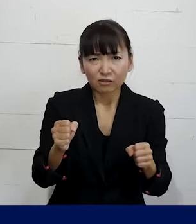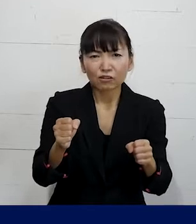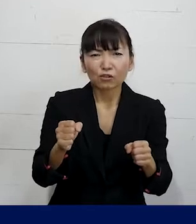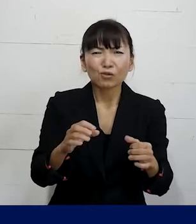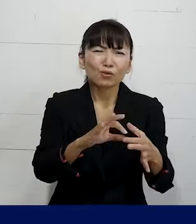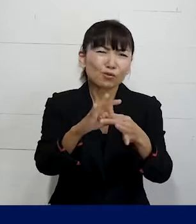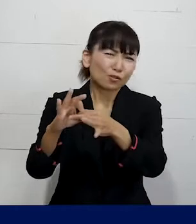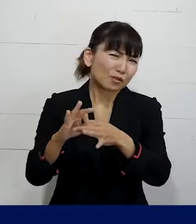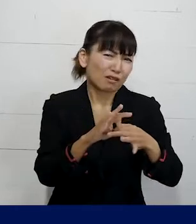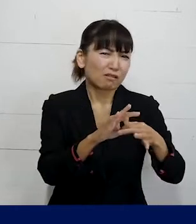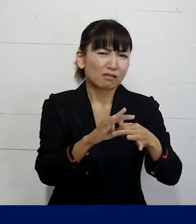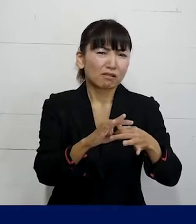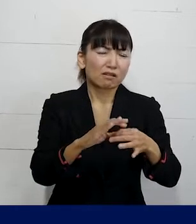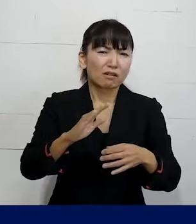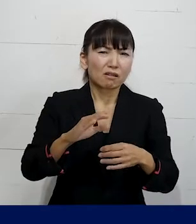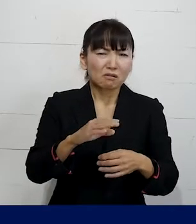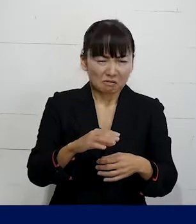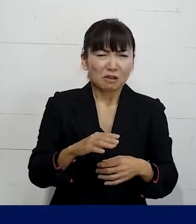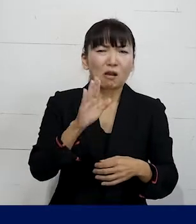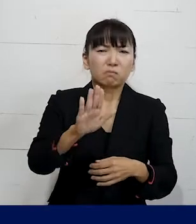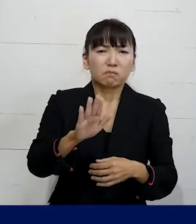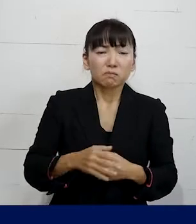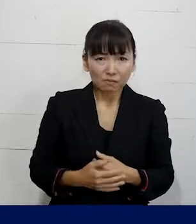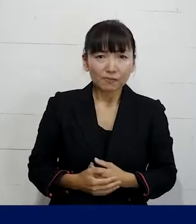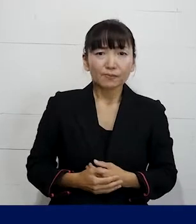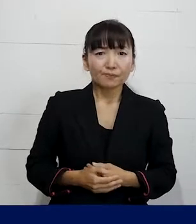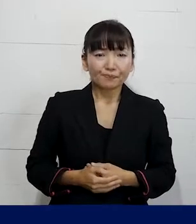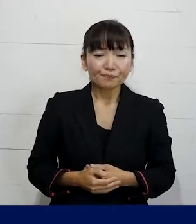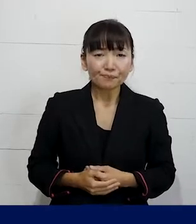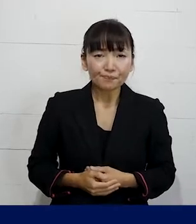というようなことも実はあります。